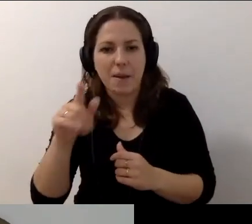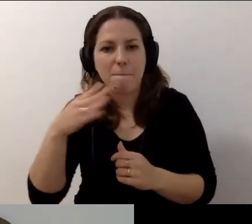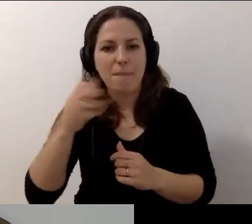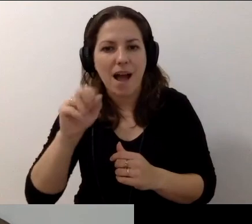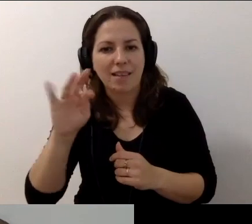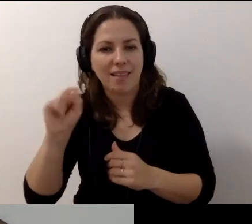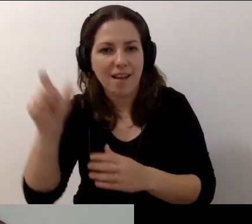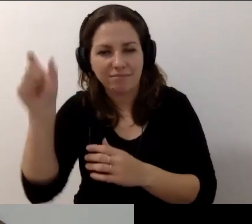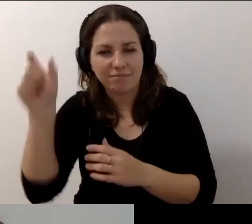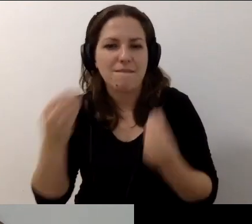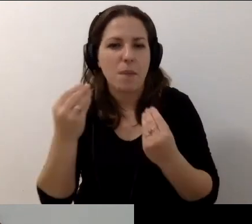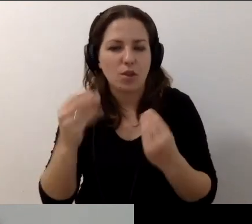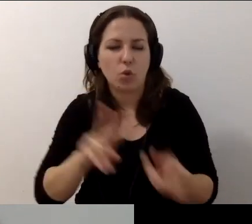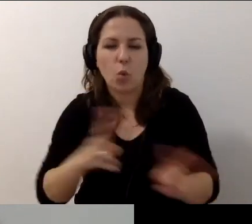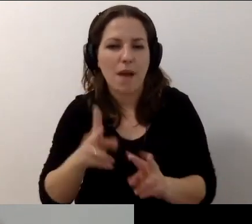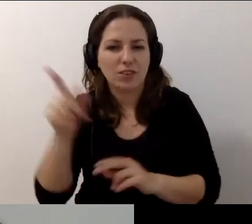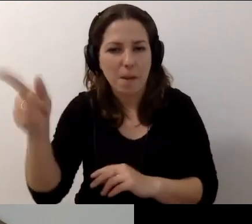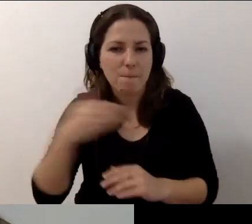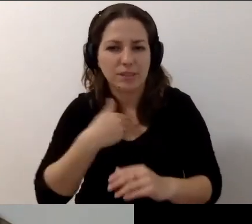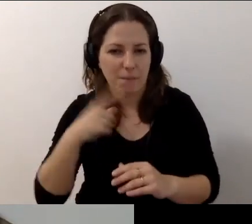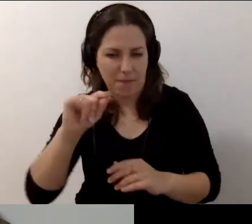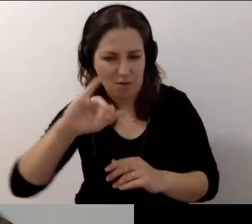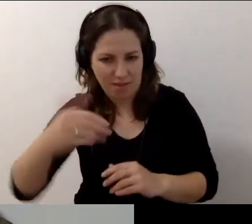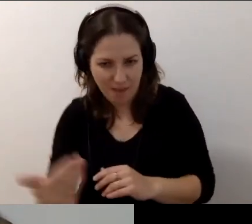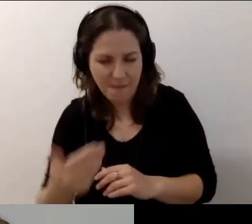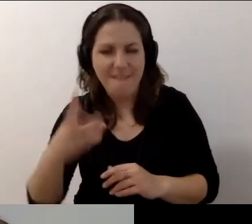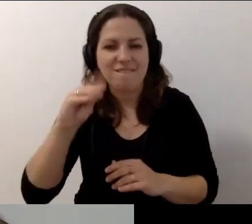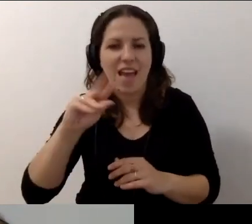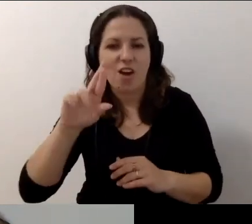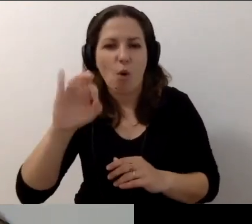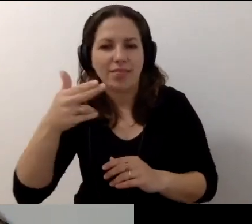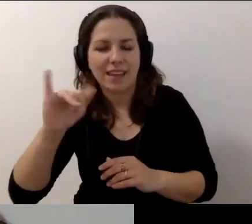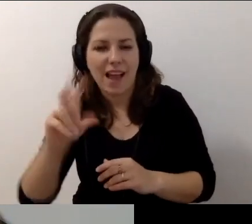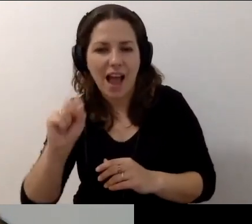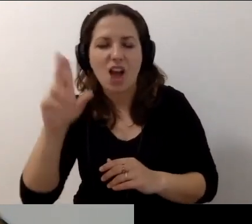I wspaniałymi tłumaczkami PJM Weroniką Szymańską i Marleną Florczyk.